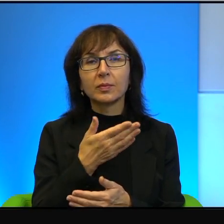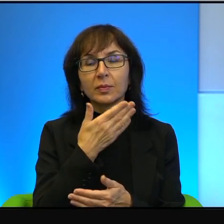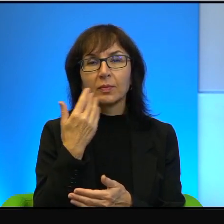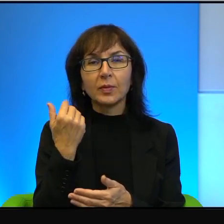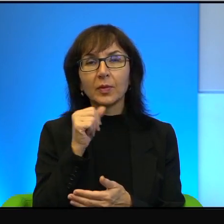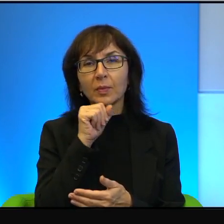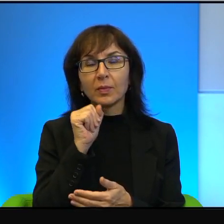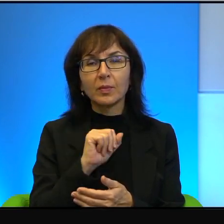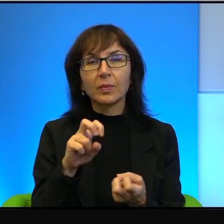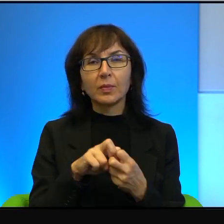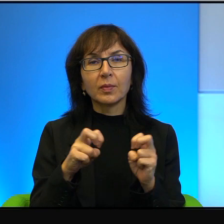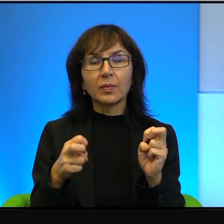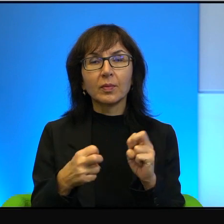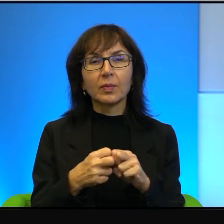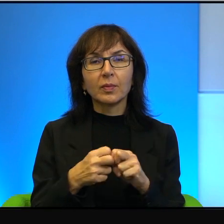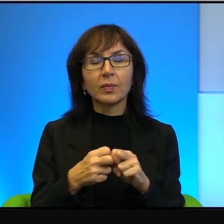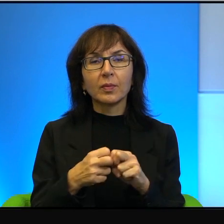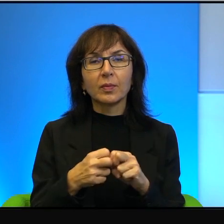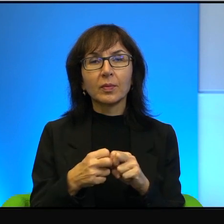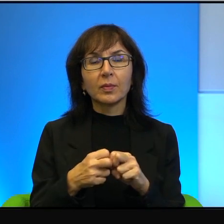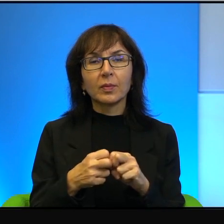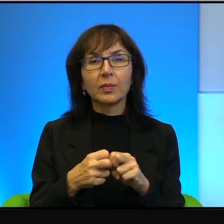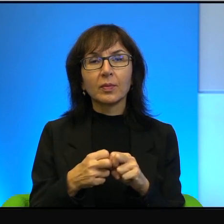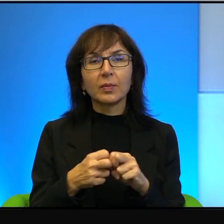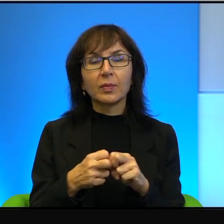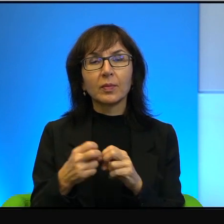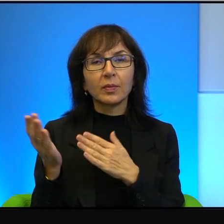problemu. Nie ma problemu odczytywania Biblii jako,